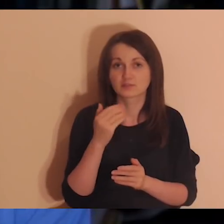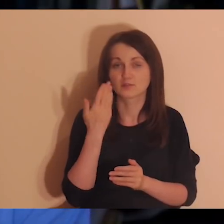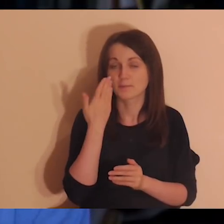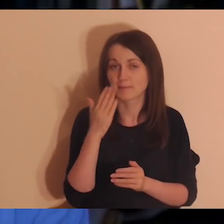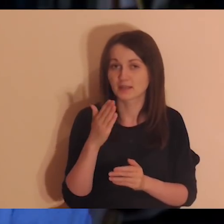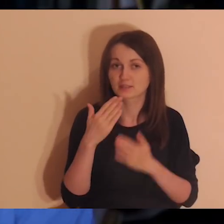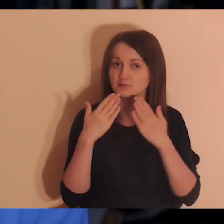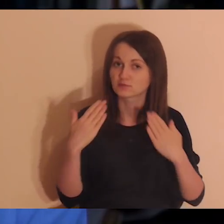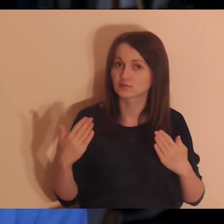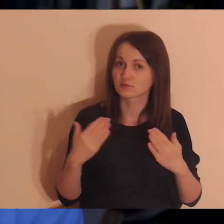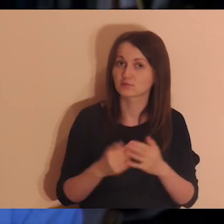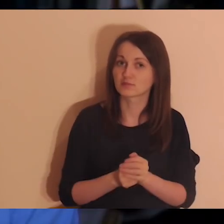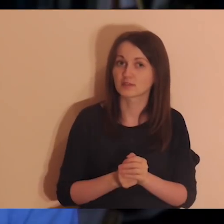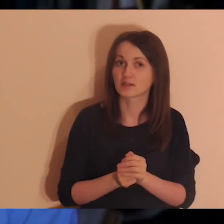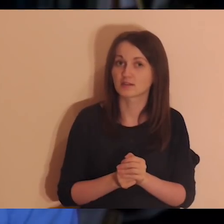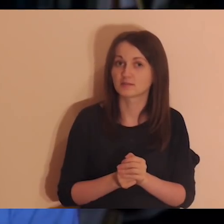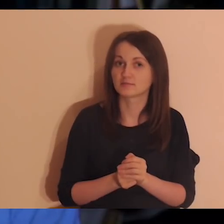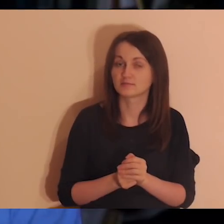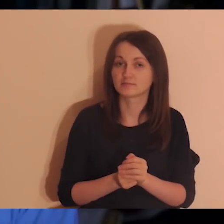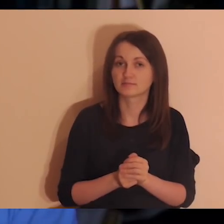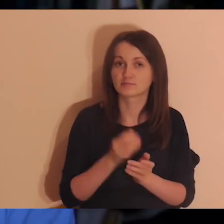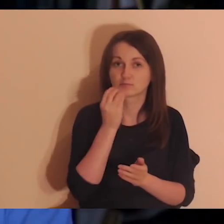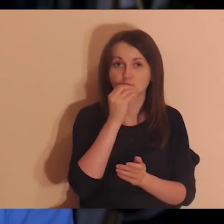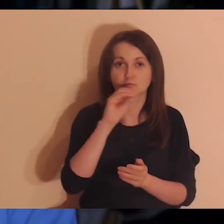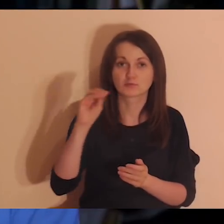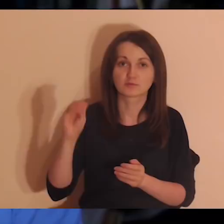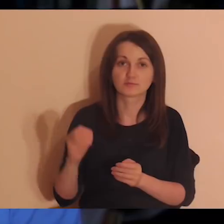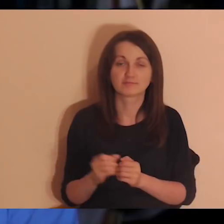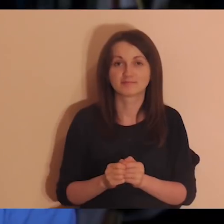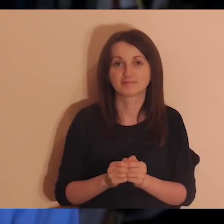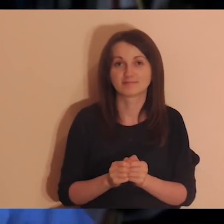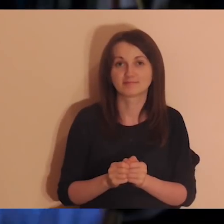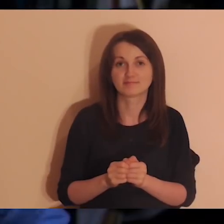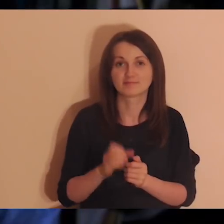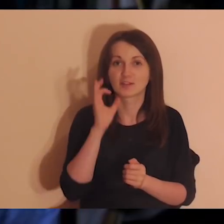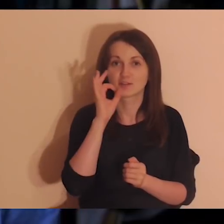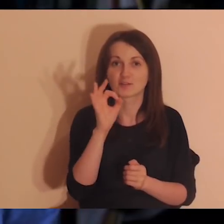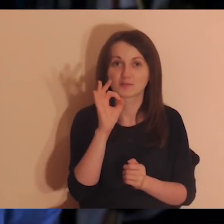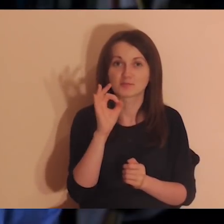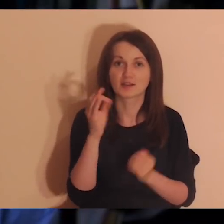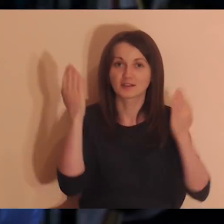Bardzo wam dziękuję, ściskam, całuję. Życzę dobrej nocy. Z Bogiem.